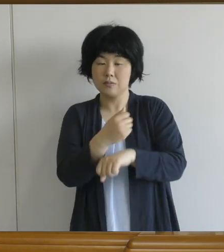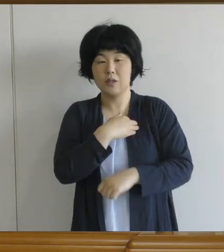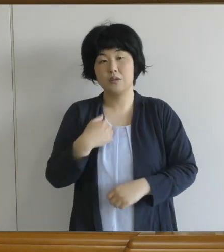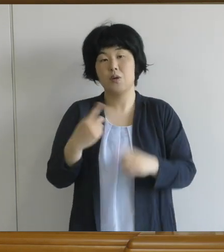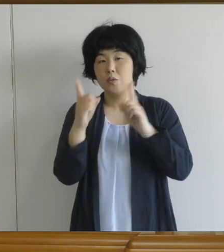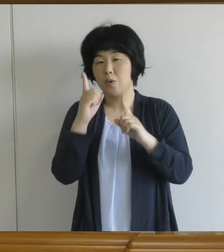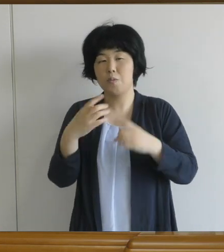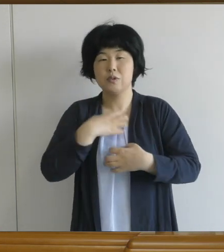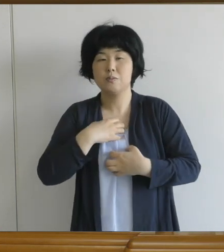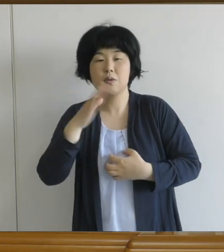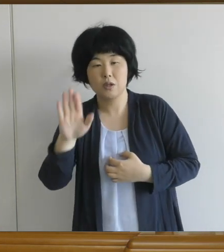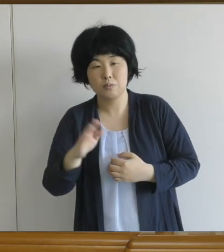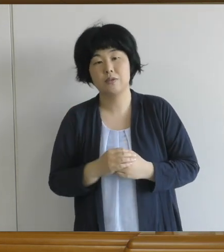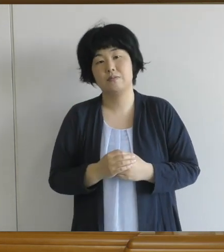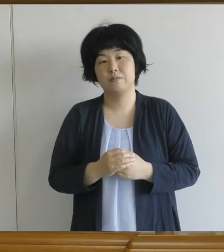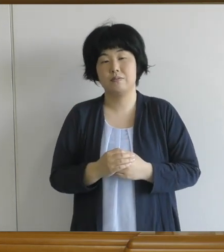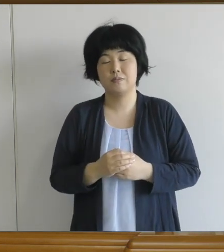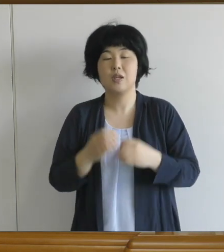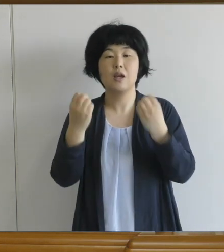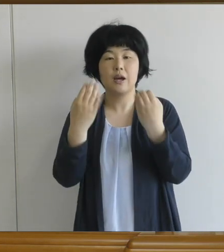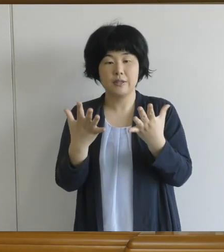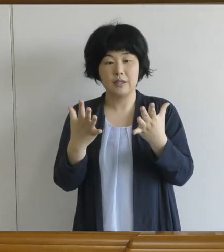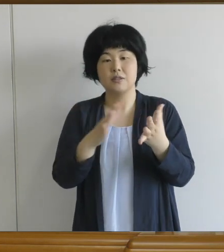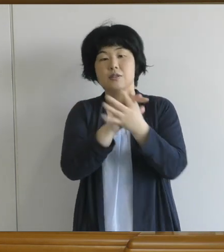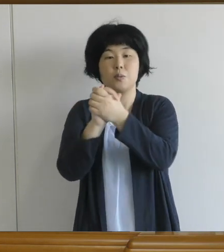新しく始まった学校で、新しい友達と一緒に